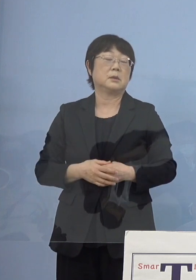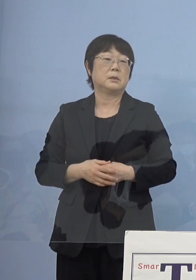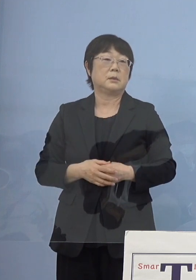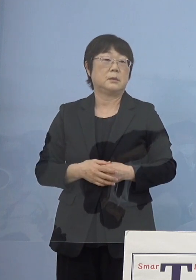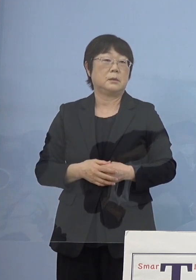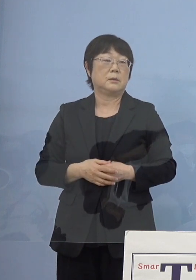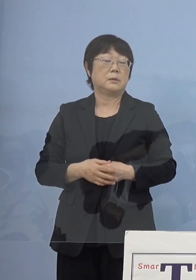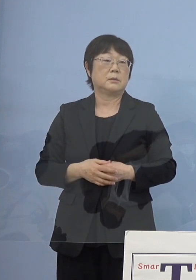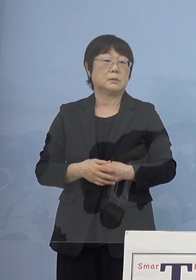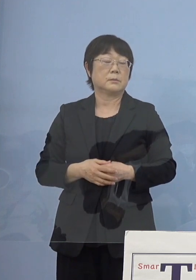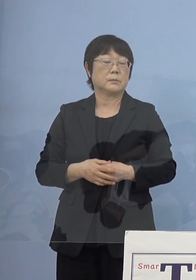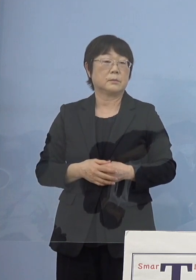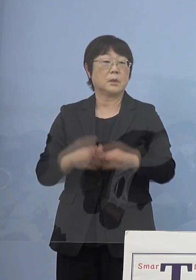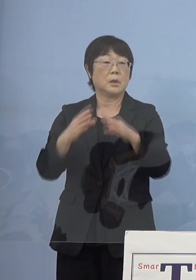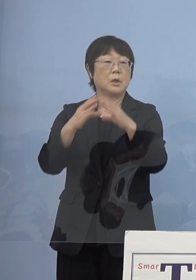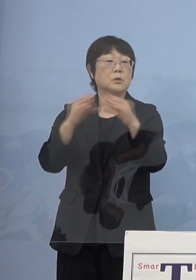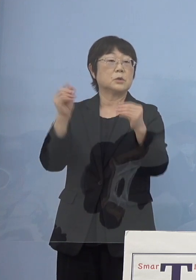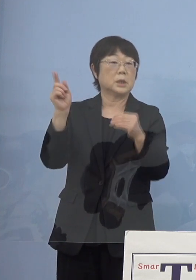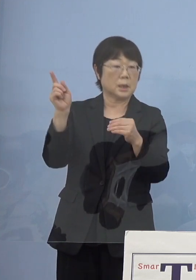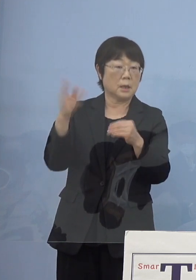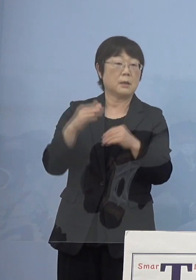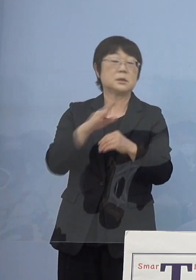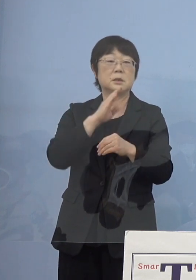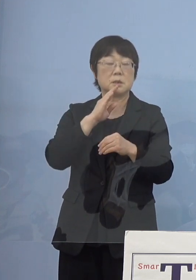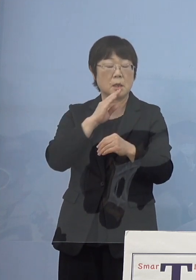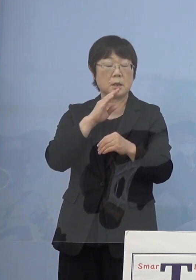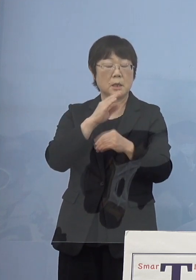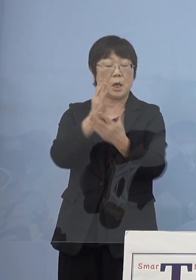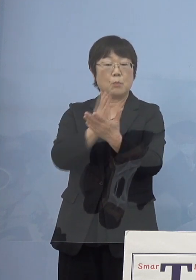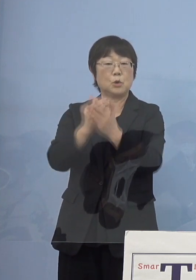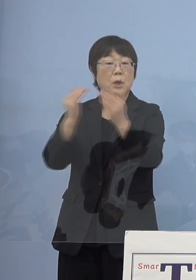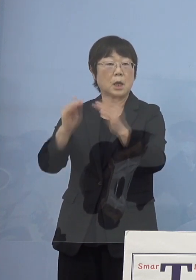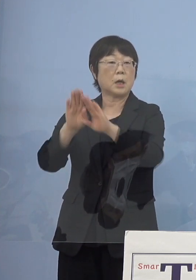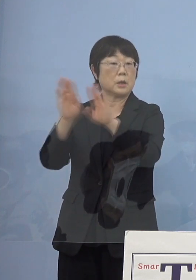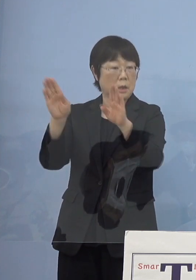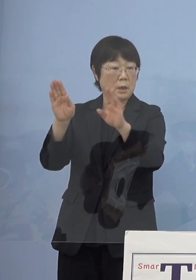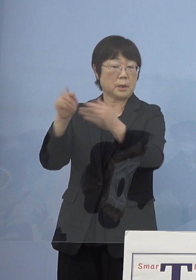その意味では国の方が 実際に分科会を開いてそれを出していく